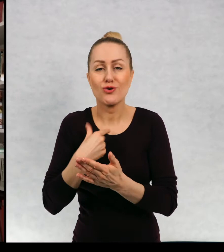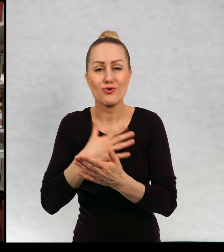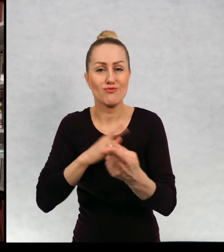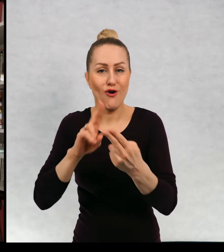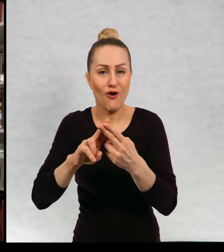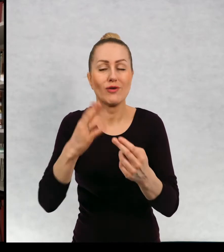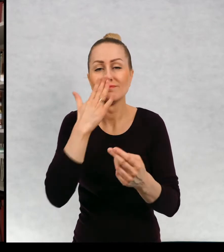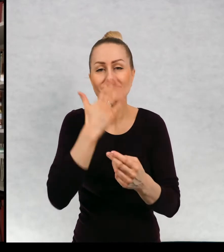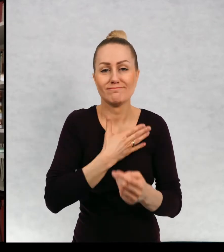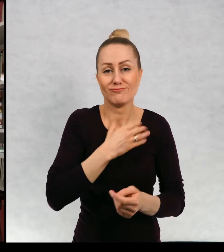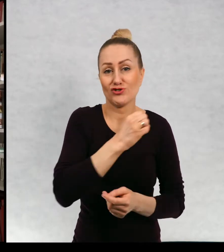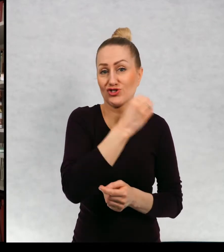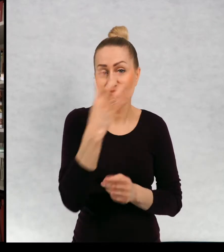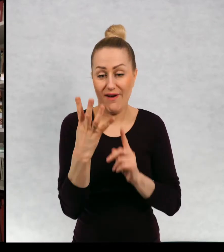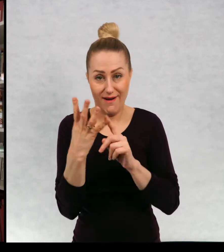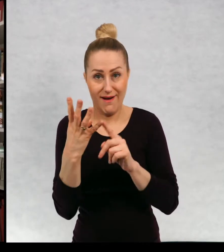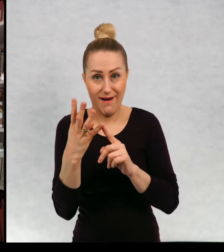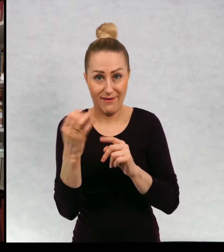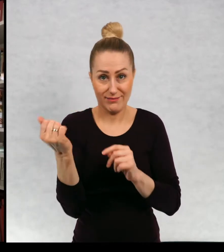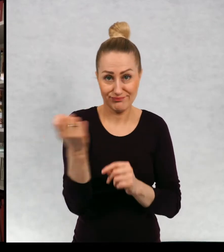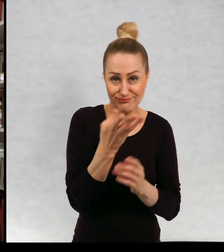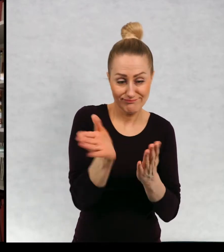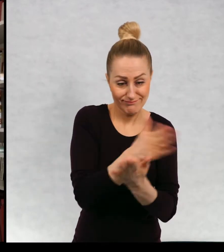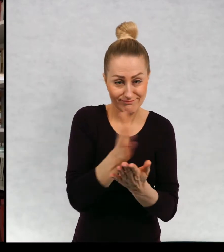czwartej stronie okładki podaję kontakt do siebie.